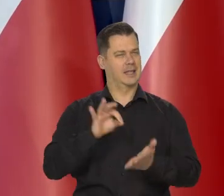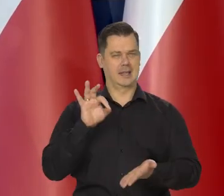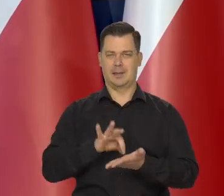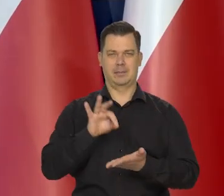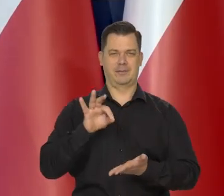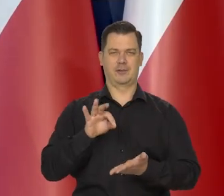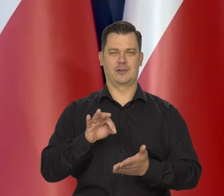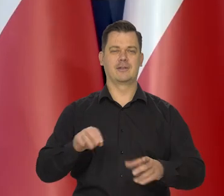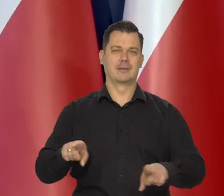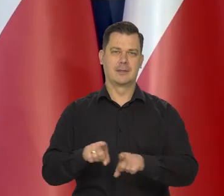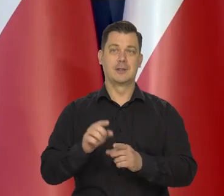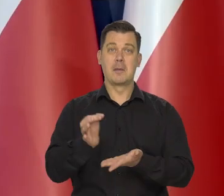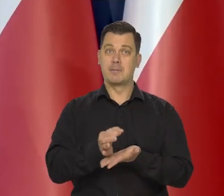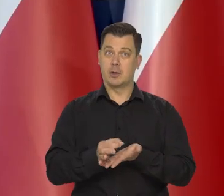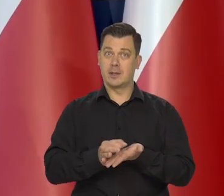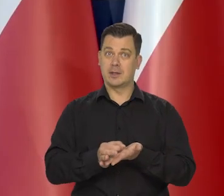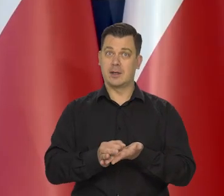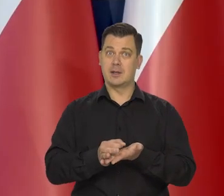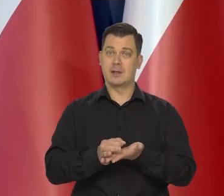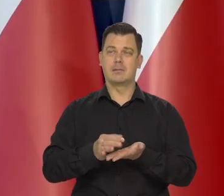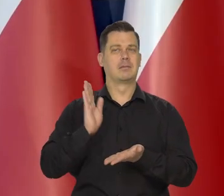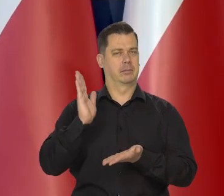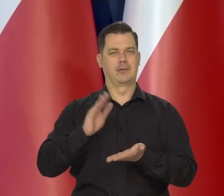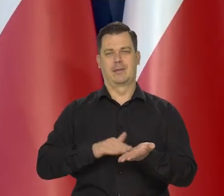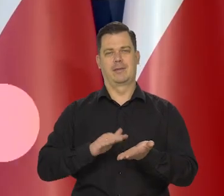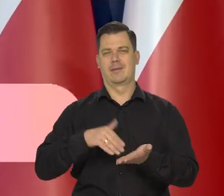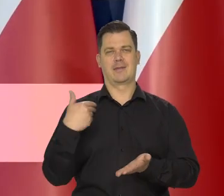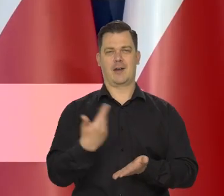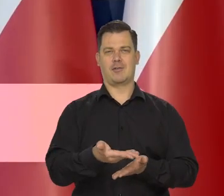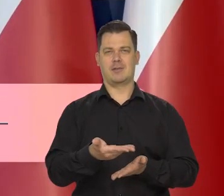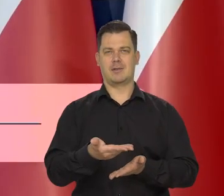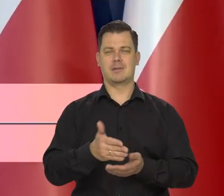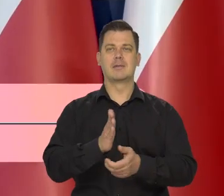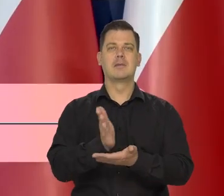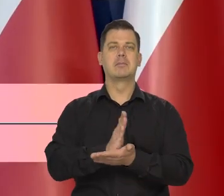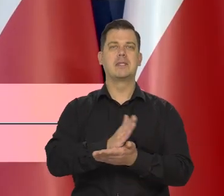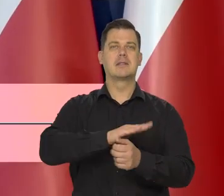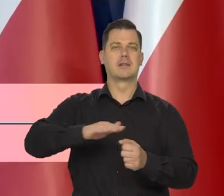która otrzyma liczne nagrody na międzynarodowy konkursach.